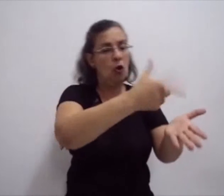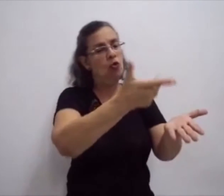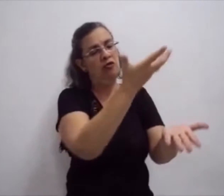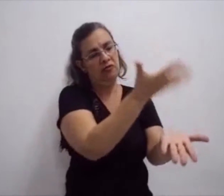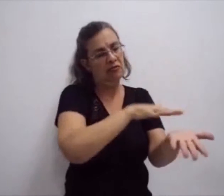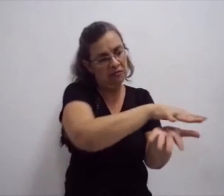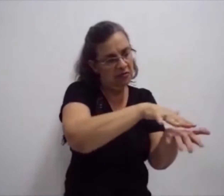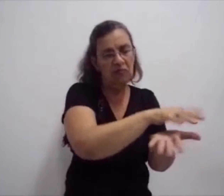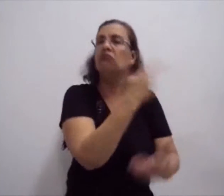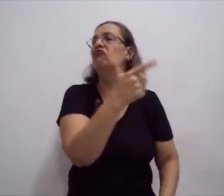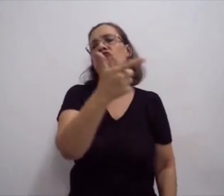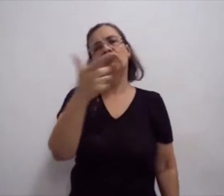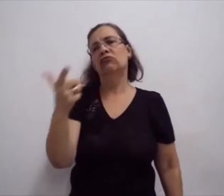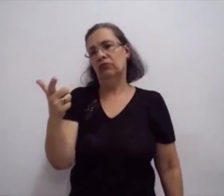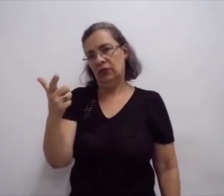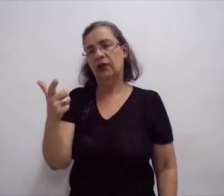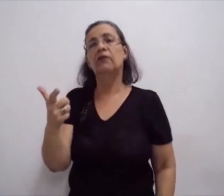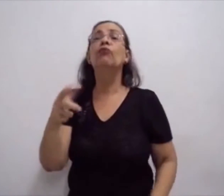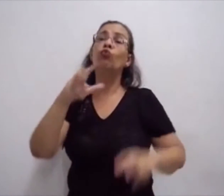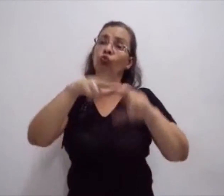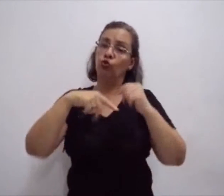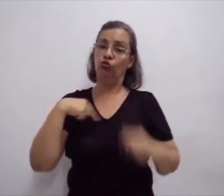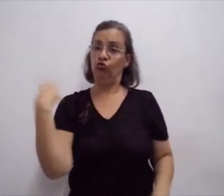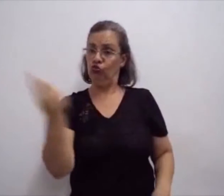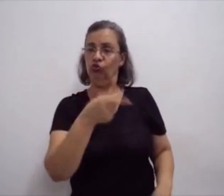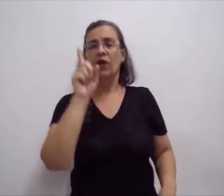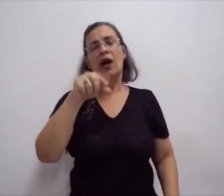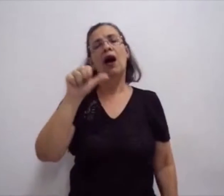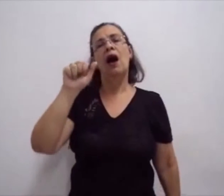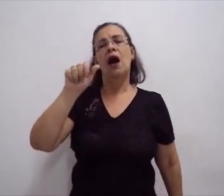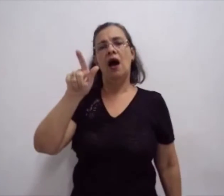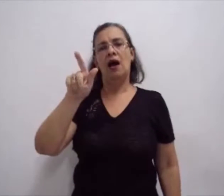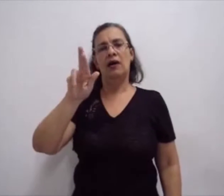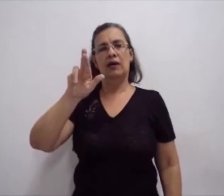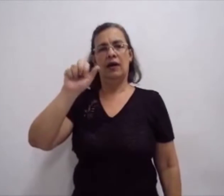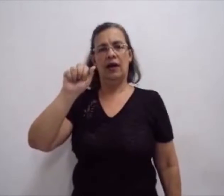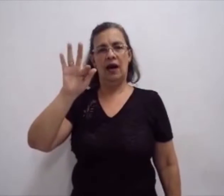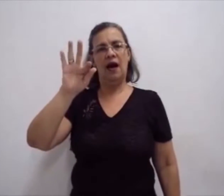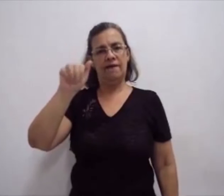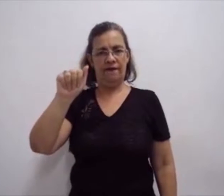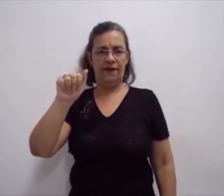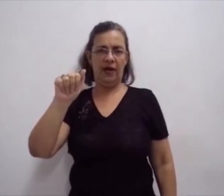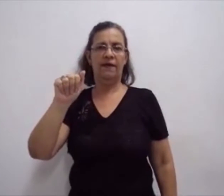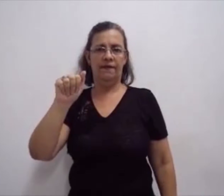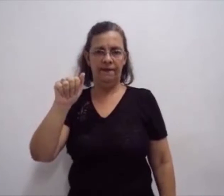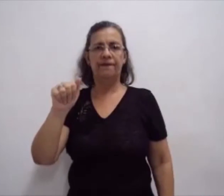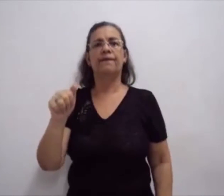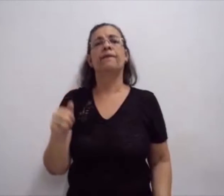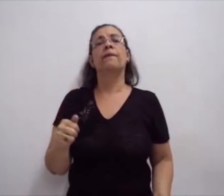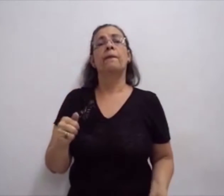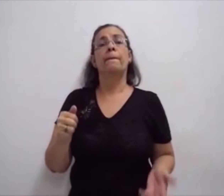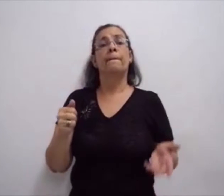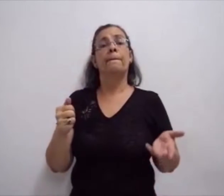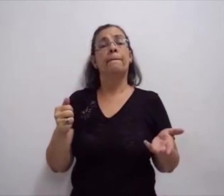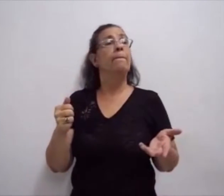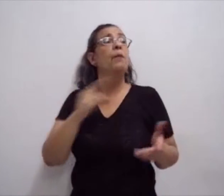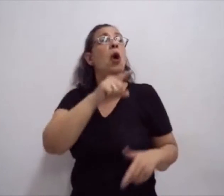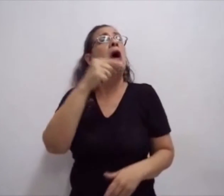Que não tem uma escrita. E com o desenvolvimento tecnológico,